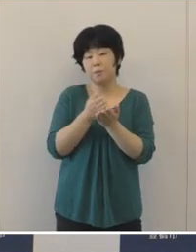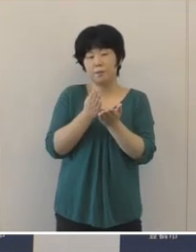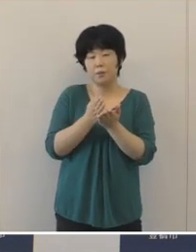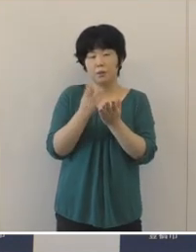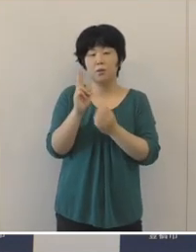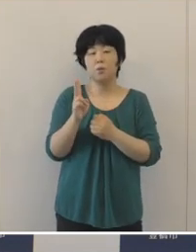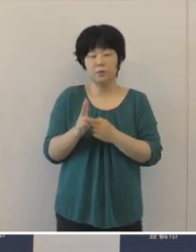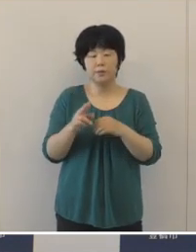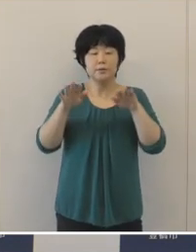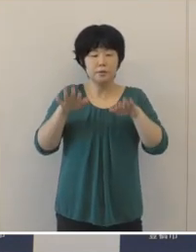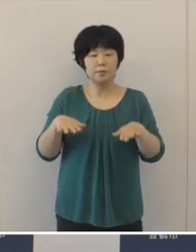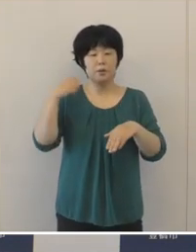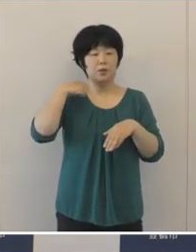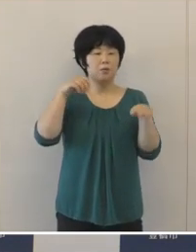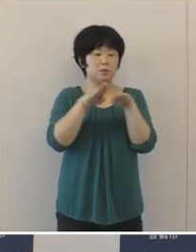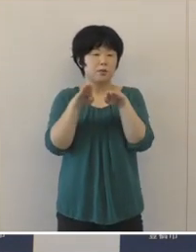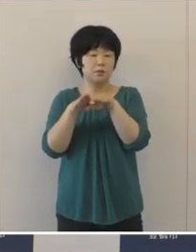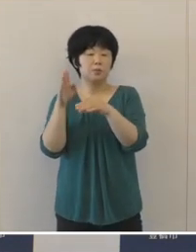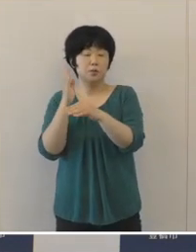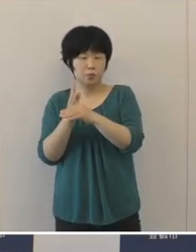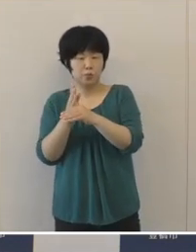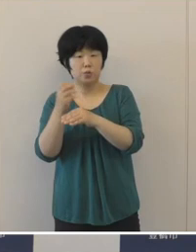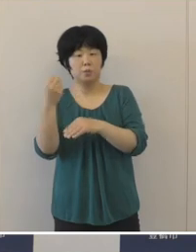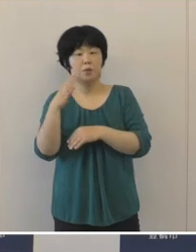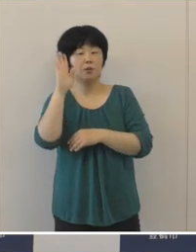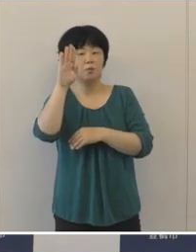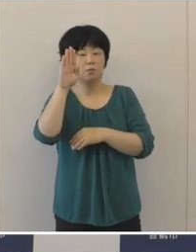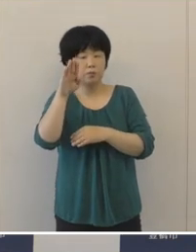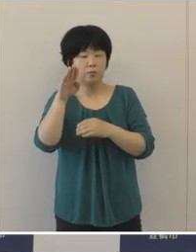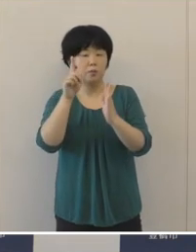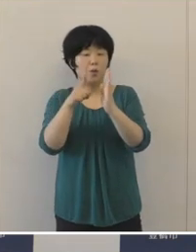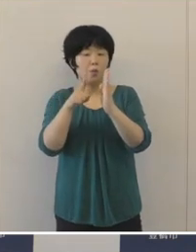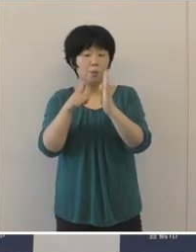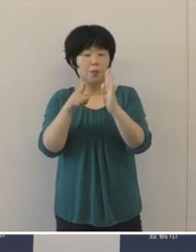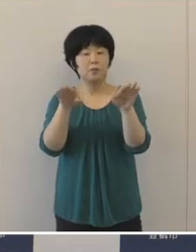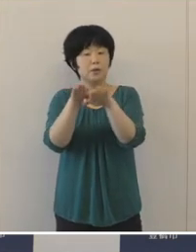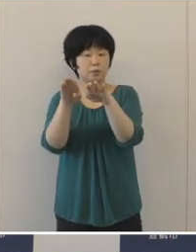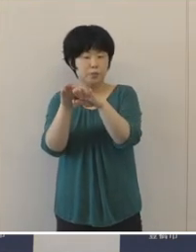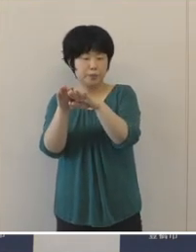現在夏休みでありますし、お盆休みも近づいてきておりますので